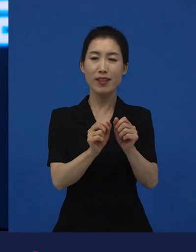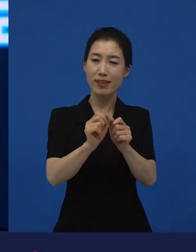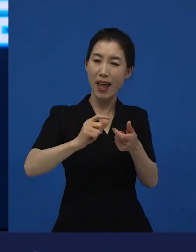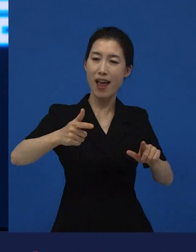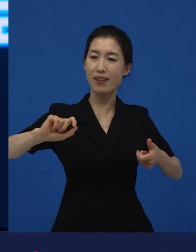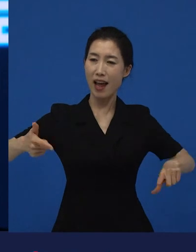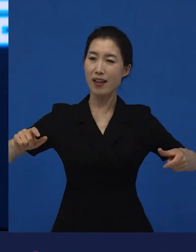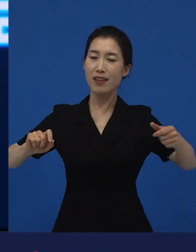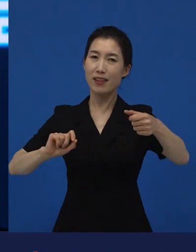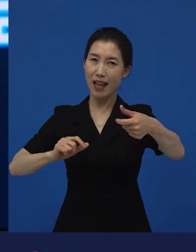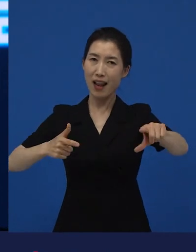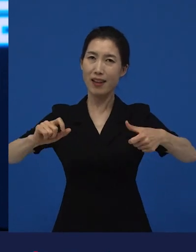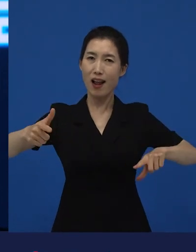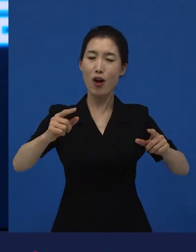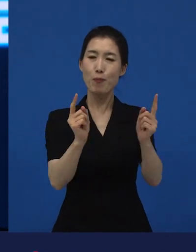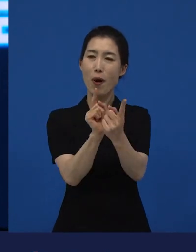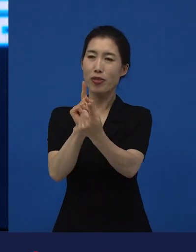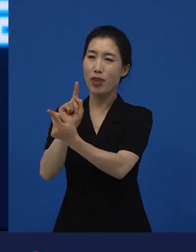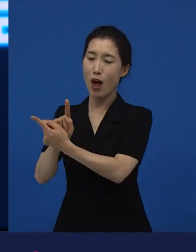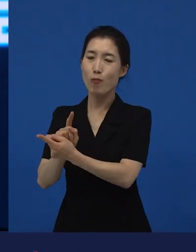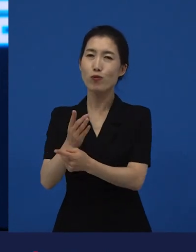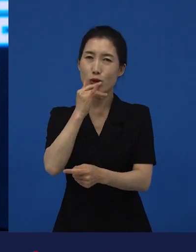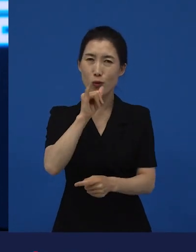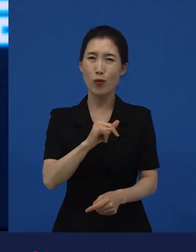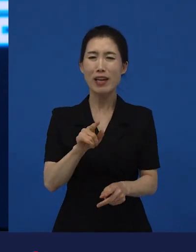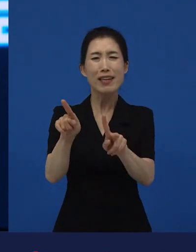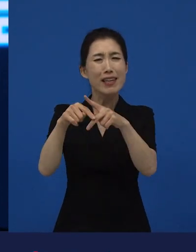이해한다기보다는 기다려주고 참아주는